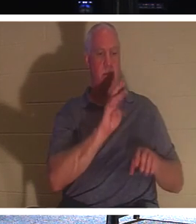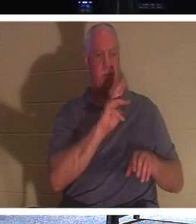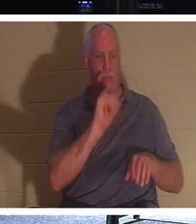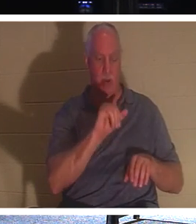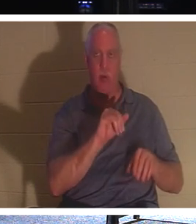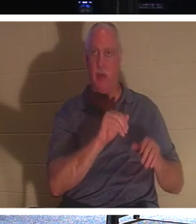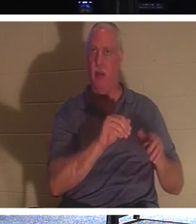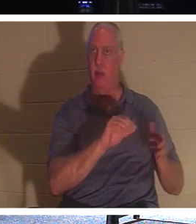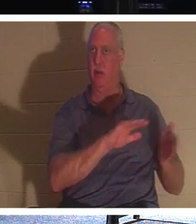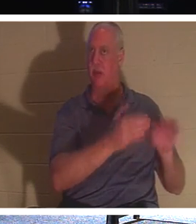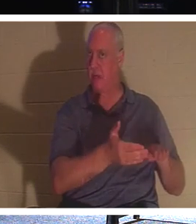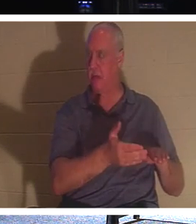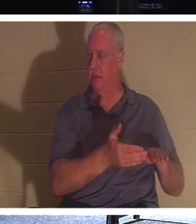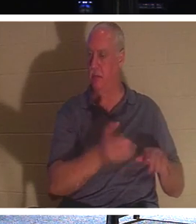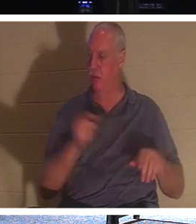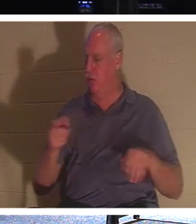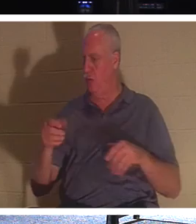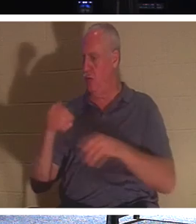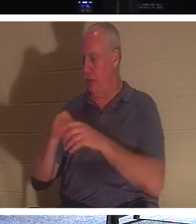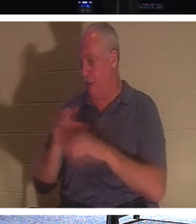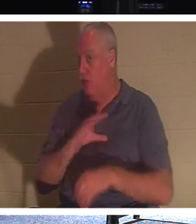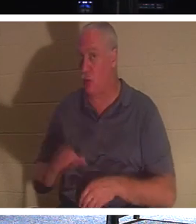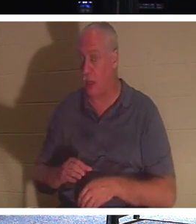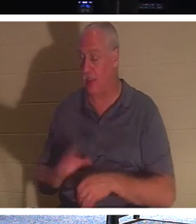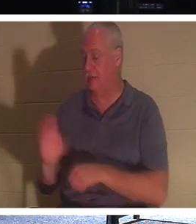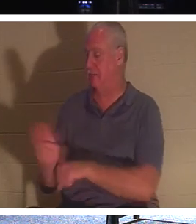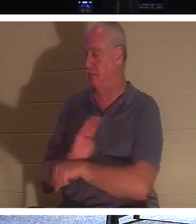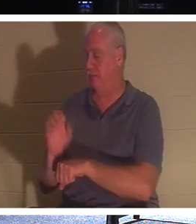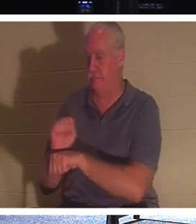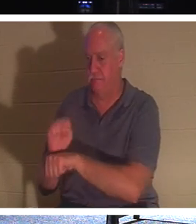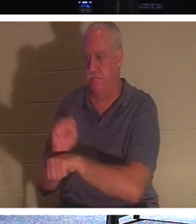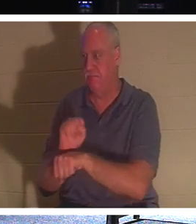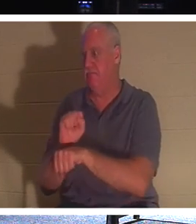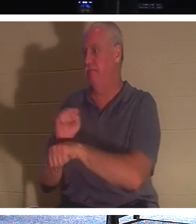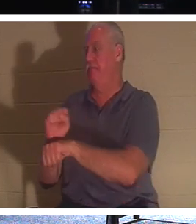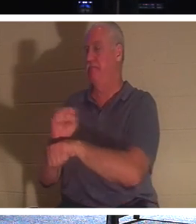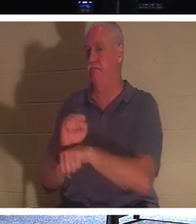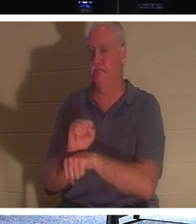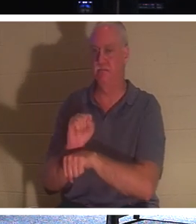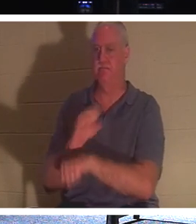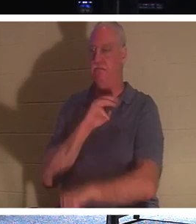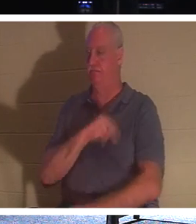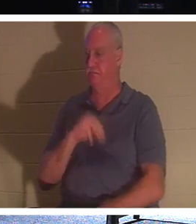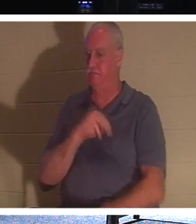바쁘게 지내자, 더 많은 사람들에게 다가가 그들에게 생명을 줍시다. 왜냐하면 우리는 여기서